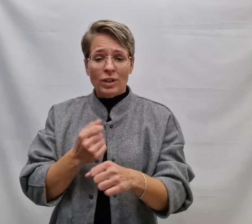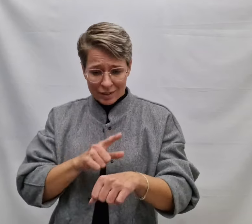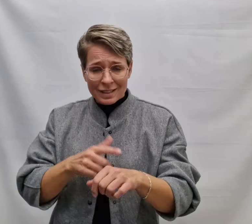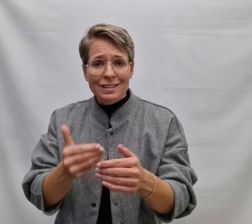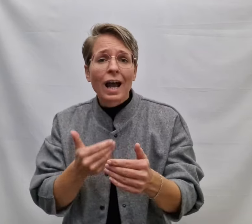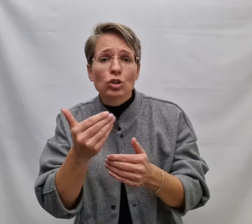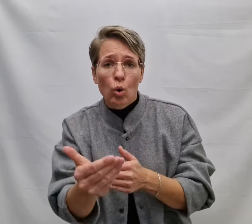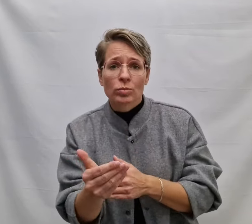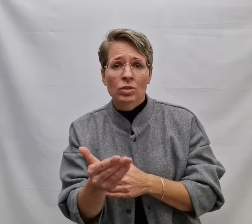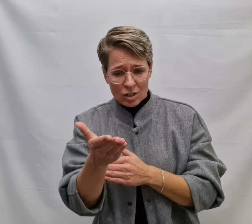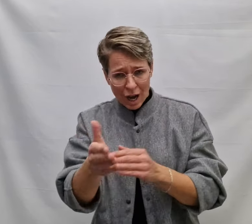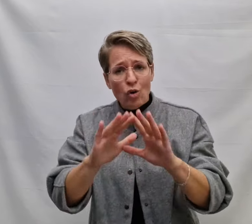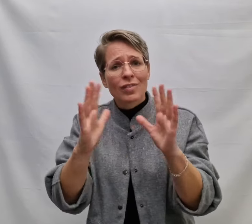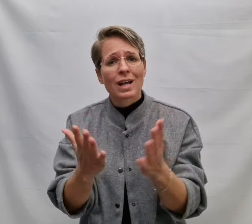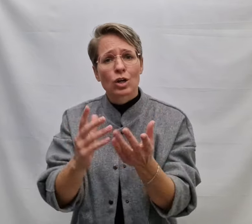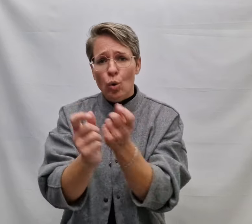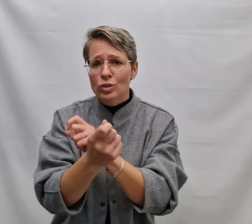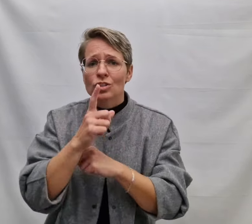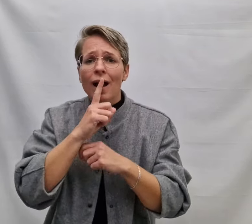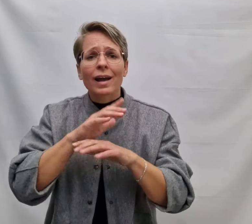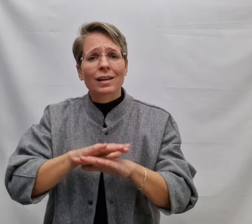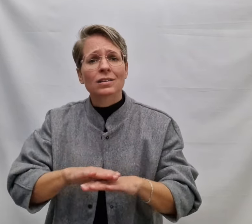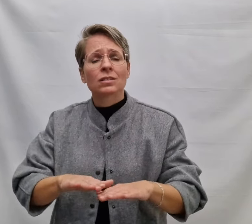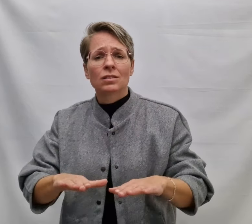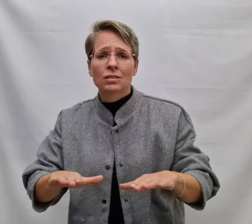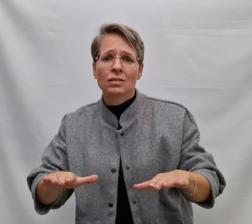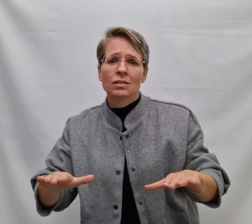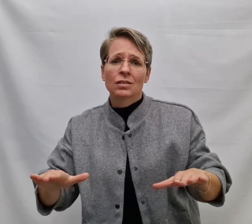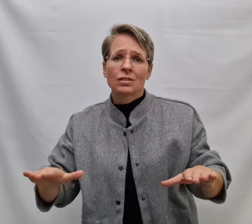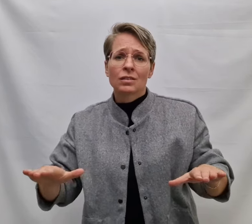Omdat er een tijd komt dat jouw wereld zwijgt